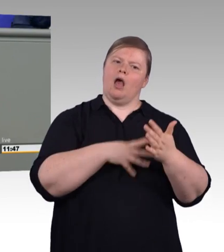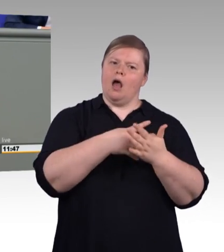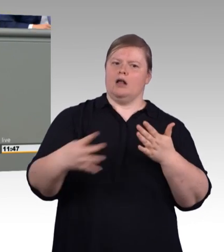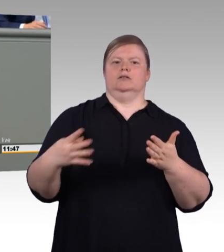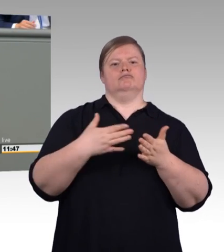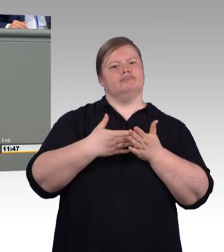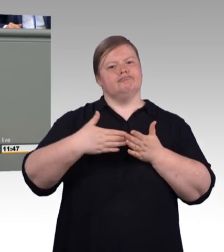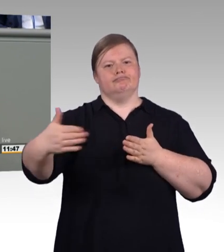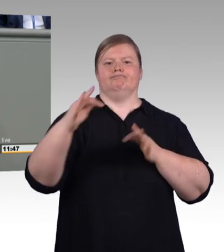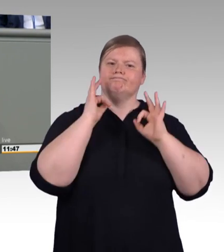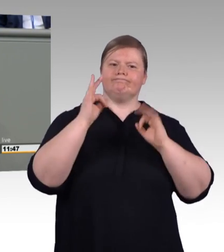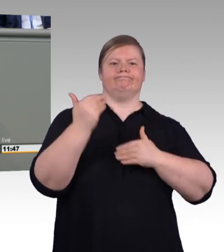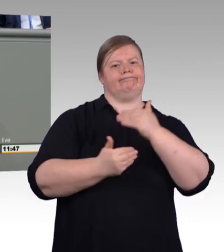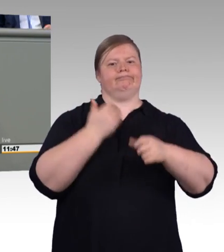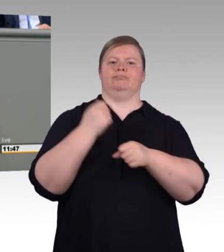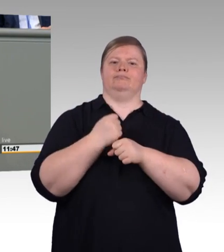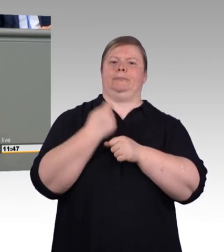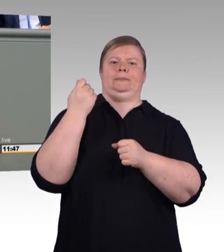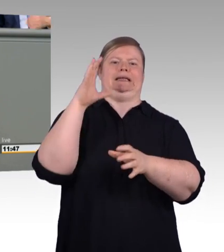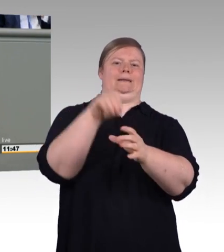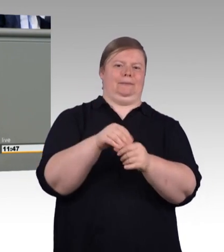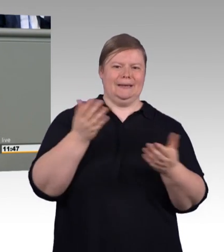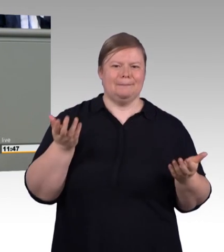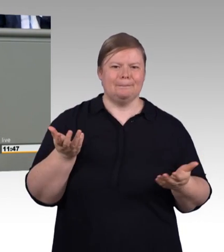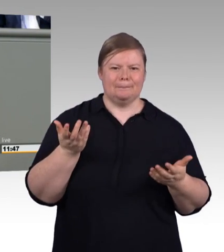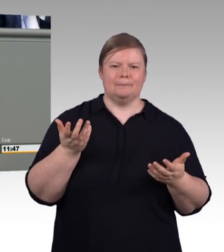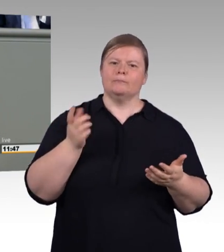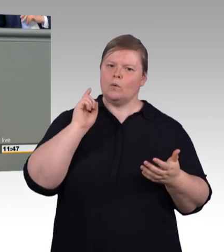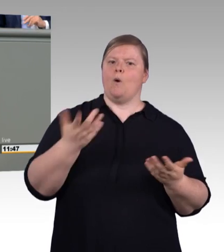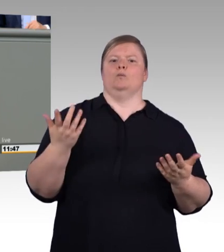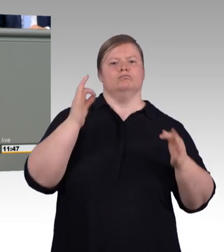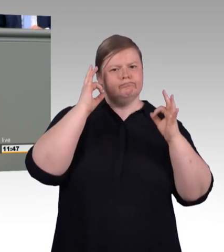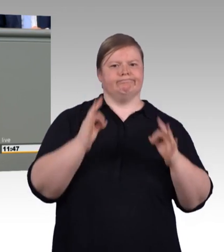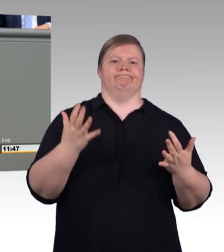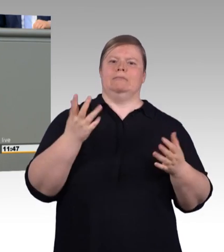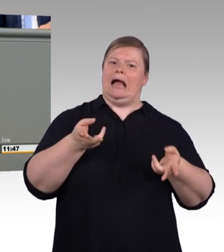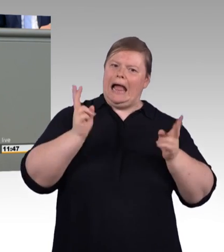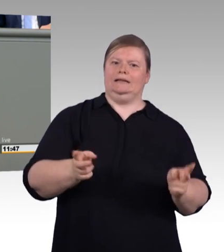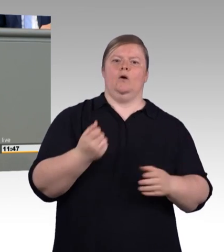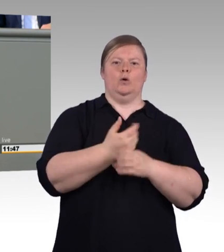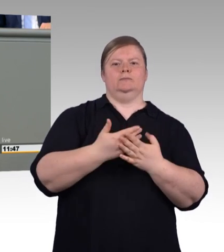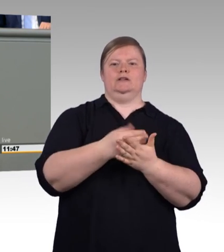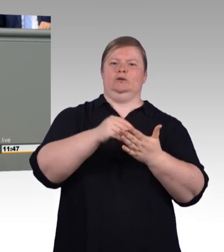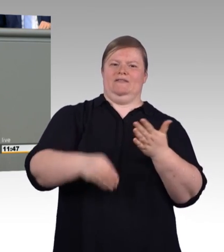(Beifall) Die SPD sieht aber auch Verbesserungsbedarf für Auszubildende und Ausbilder.